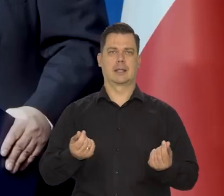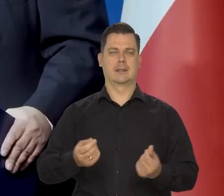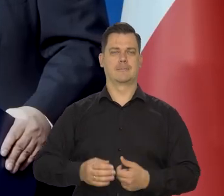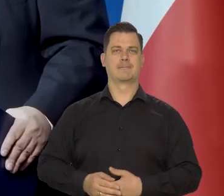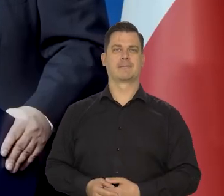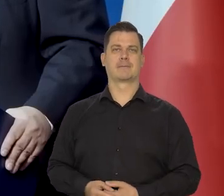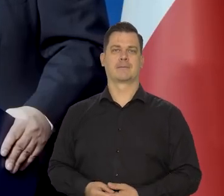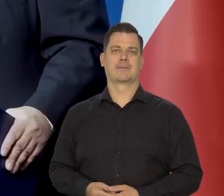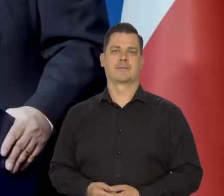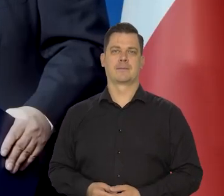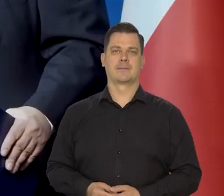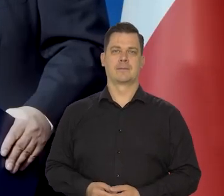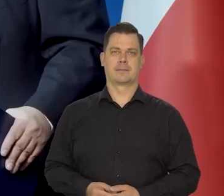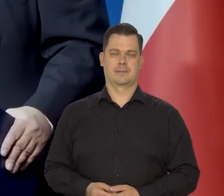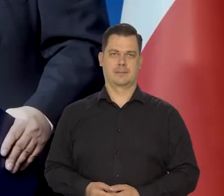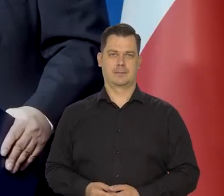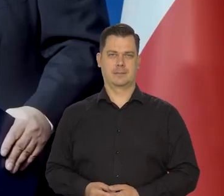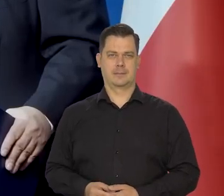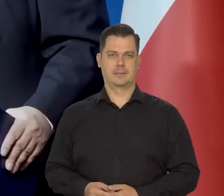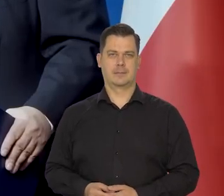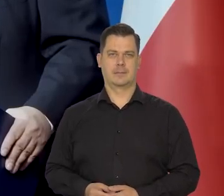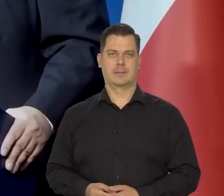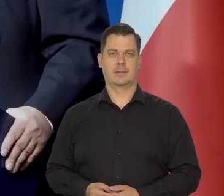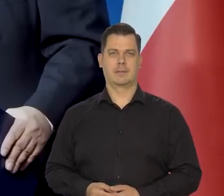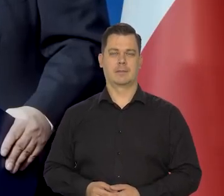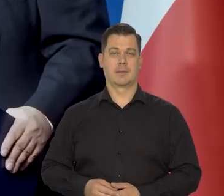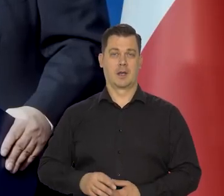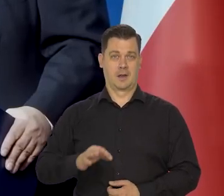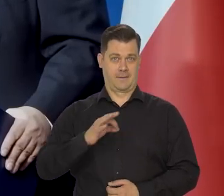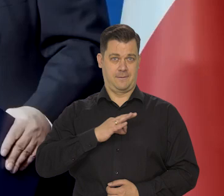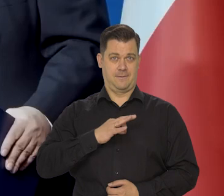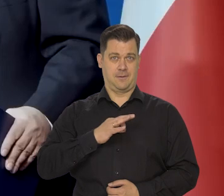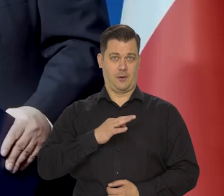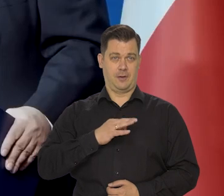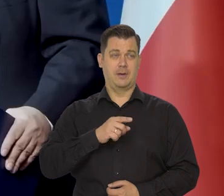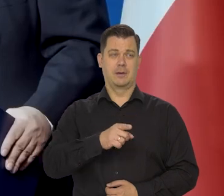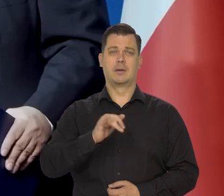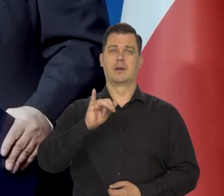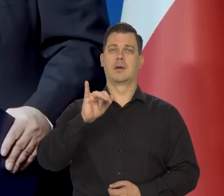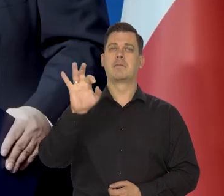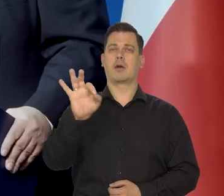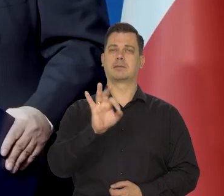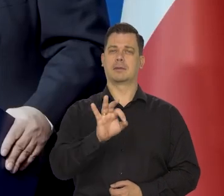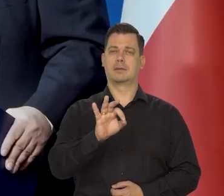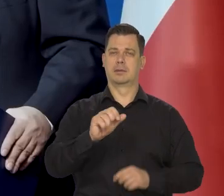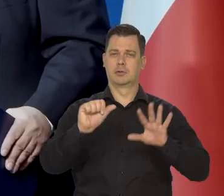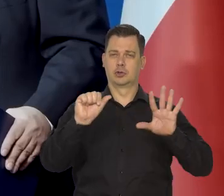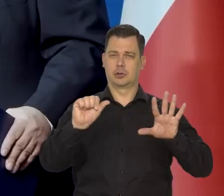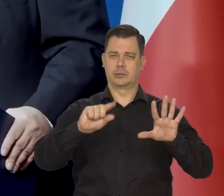Nasze zacieśnienie to, które już jest dokonane,